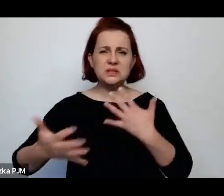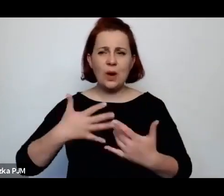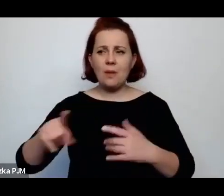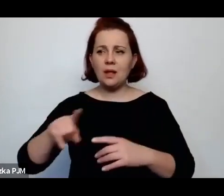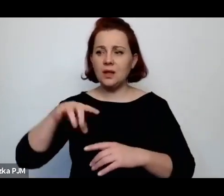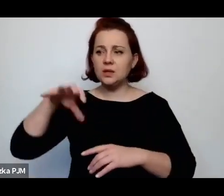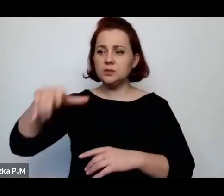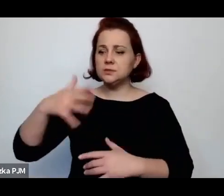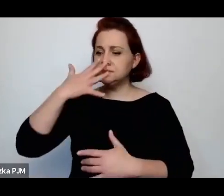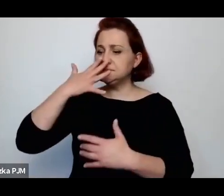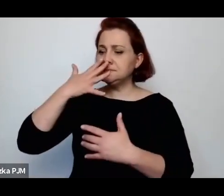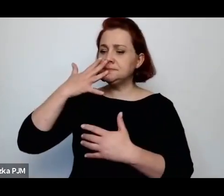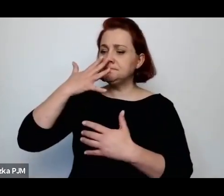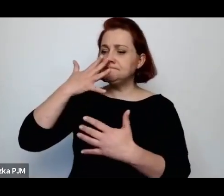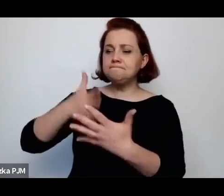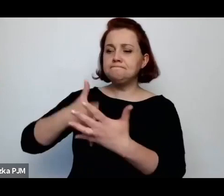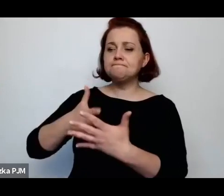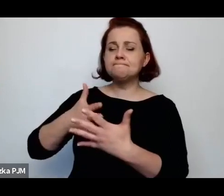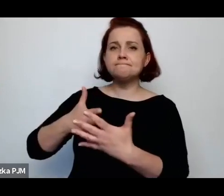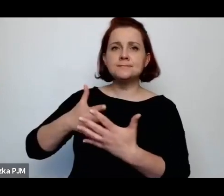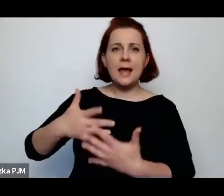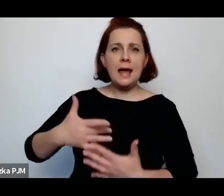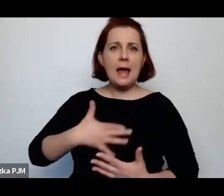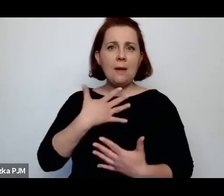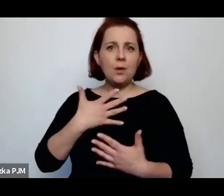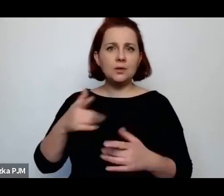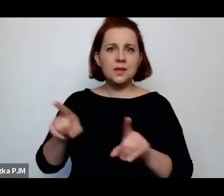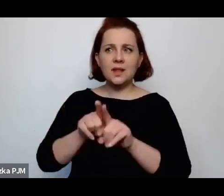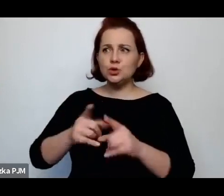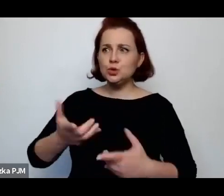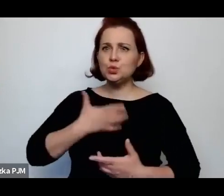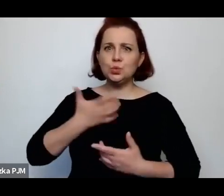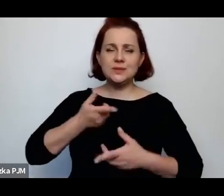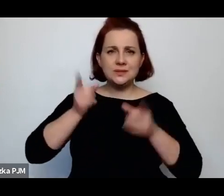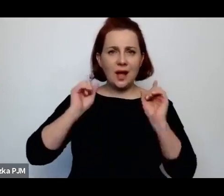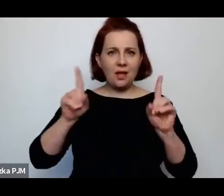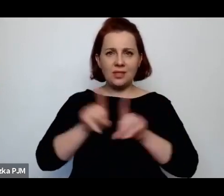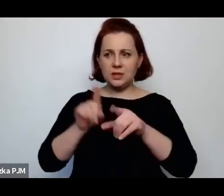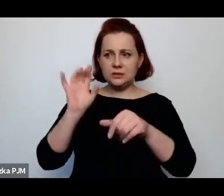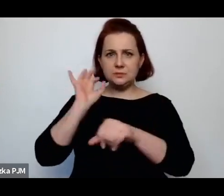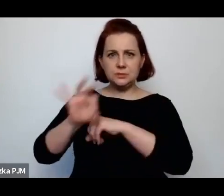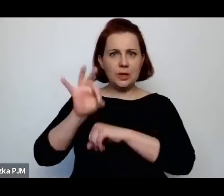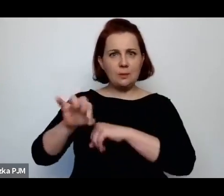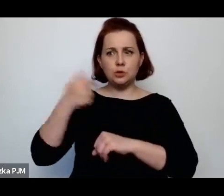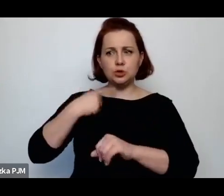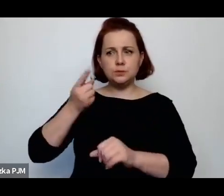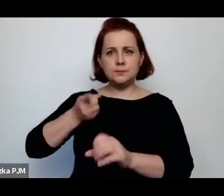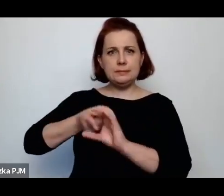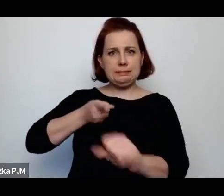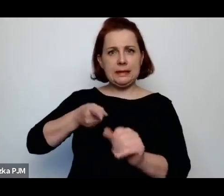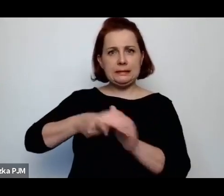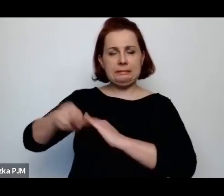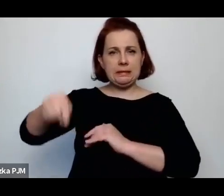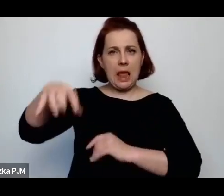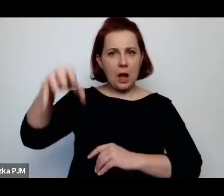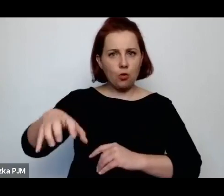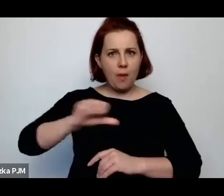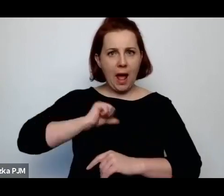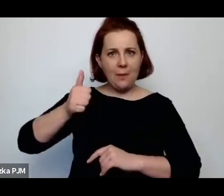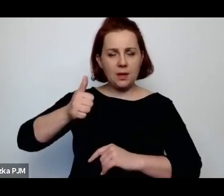takie poczucie zagrożenia i przemoc, która ma właśnie zdyscyplinować te grupy, że to ona nie wymknęła się spod kontroli